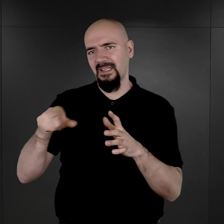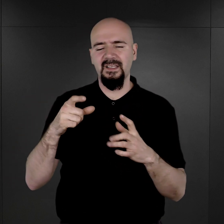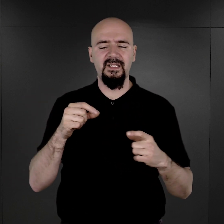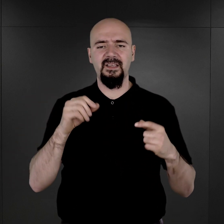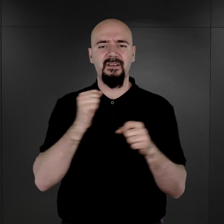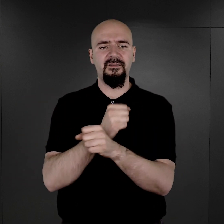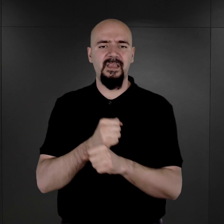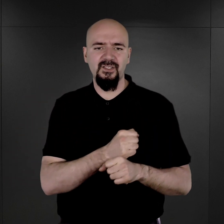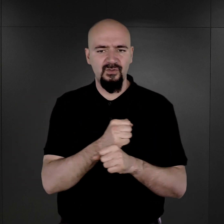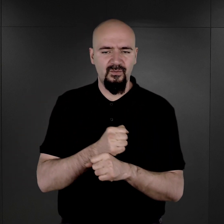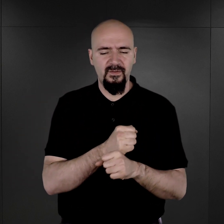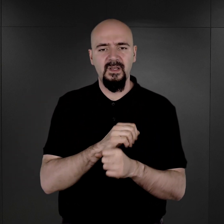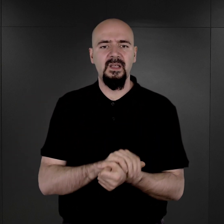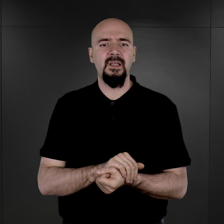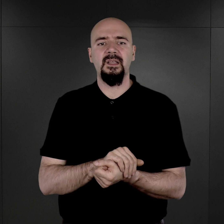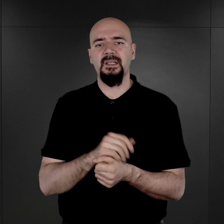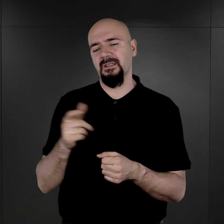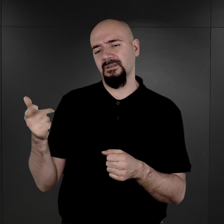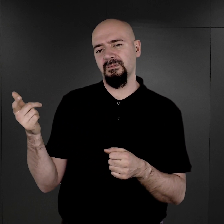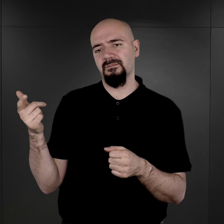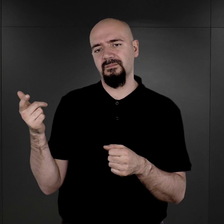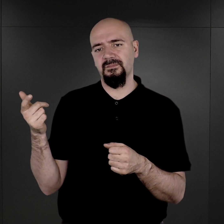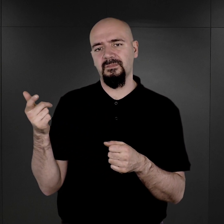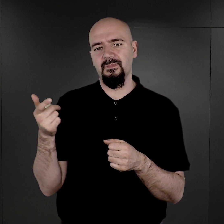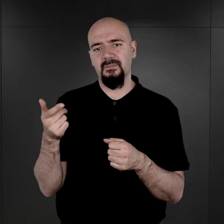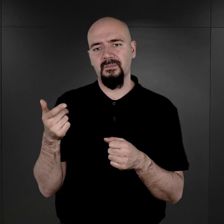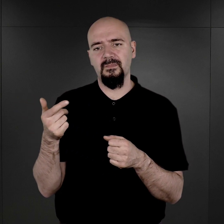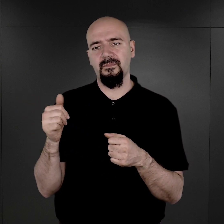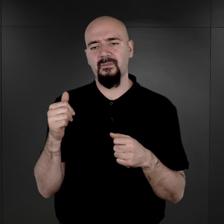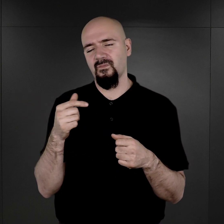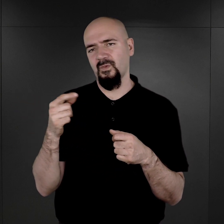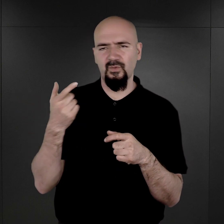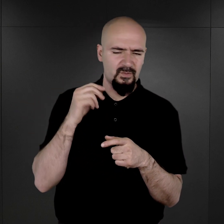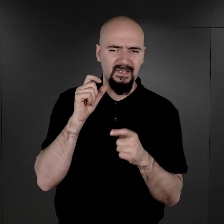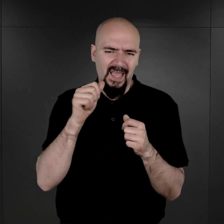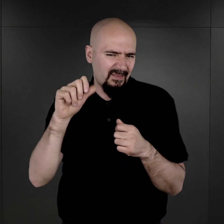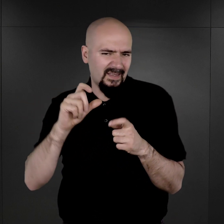przepraszam bardzo, że użyję tego określenia, ale, no, tutaj wchodzimy w ten zakres właśnie pojęciowy